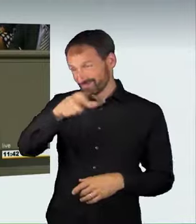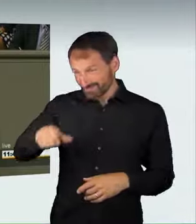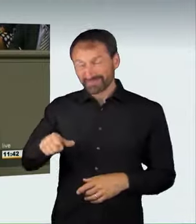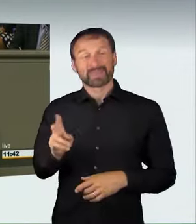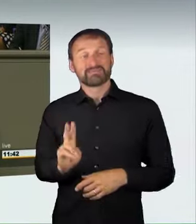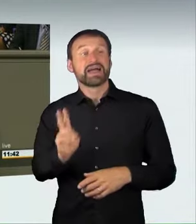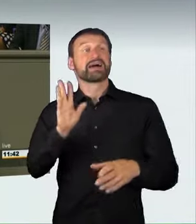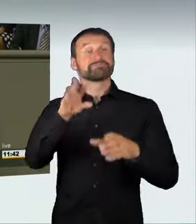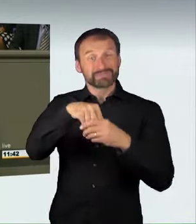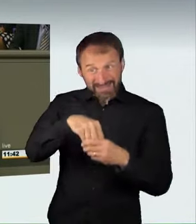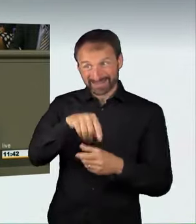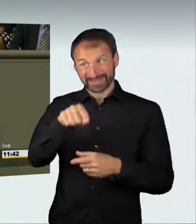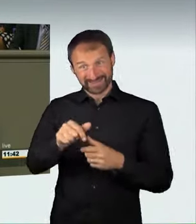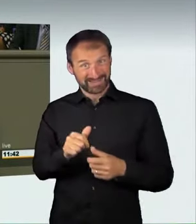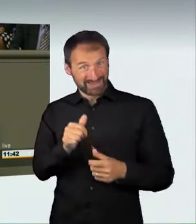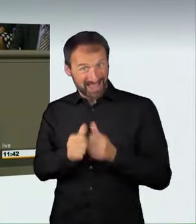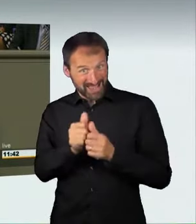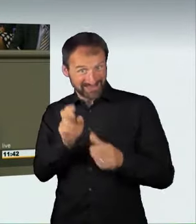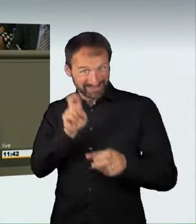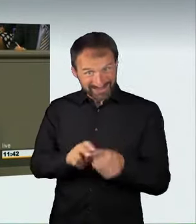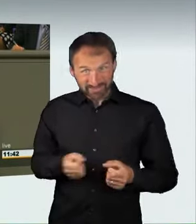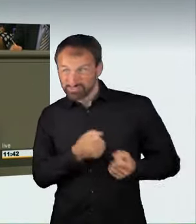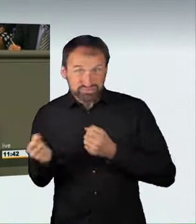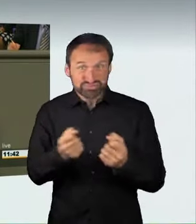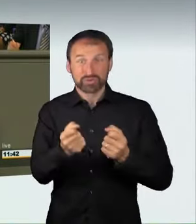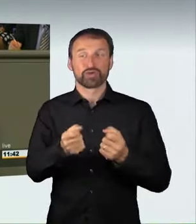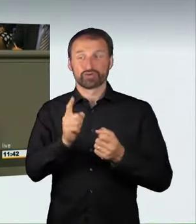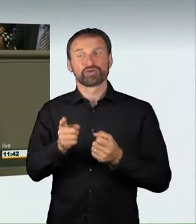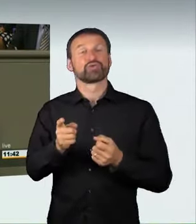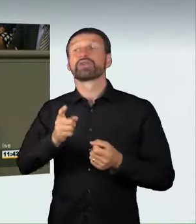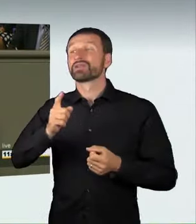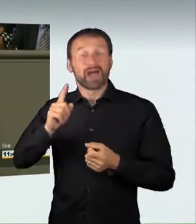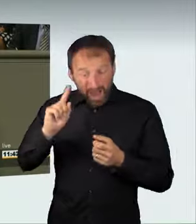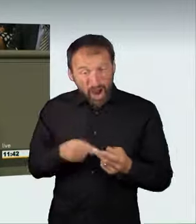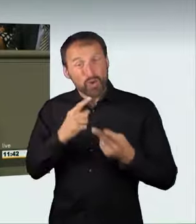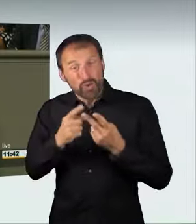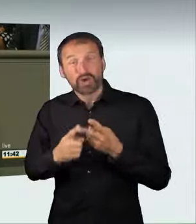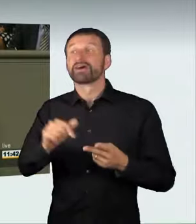sondern auch all diejenigen, die illegale Rennen organisieren